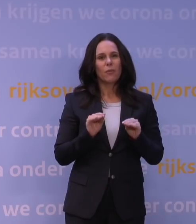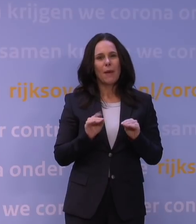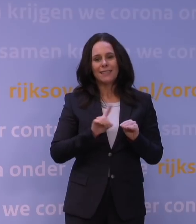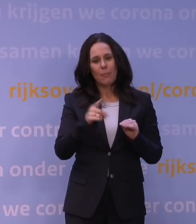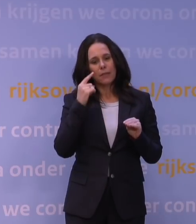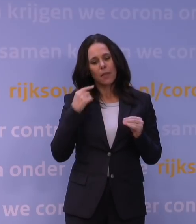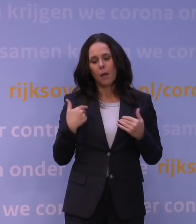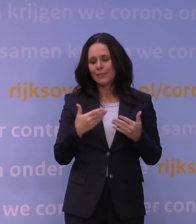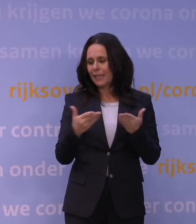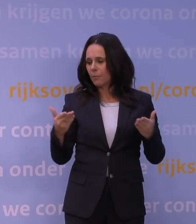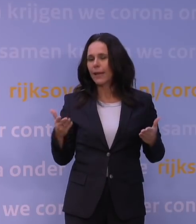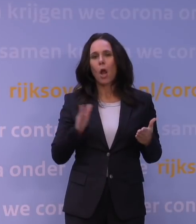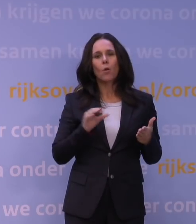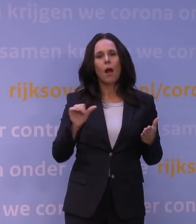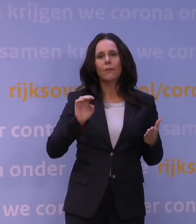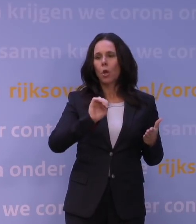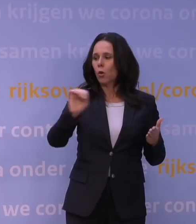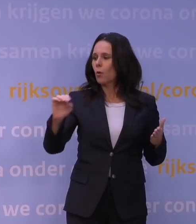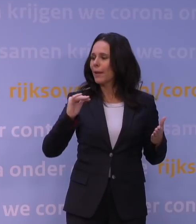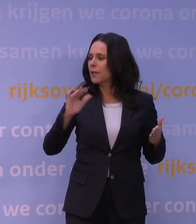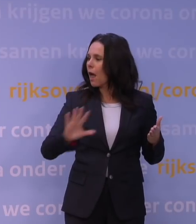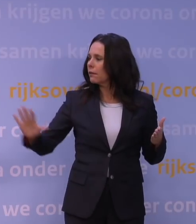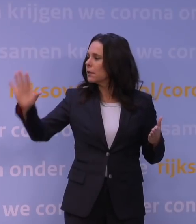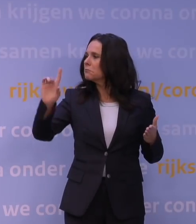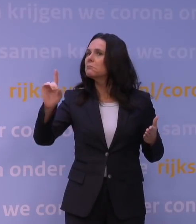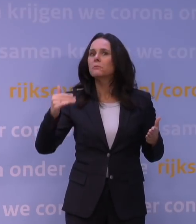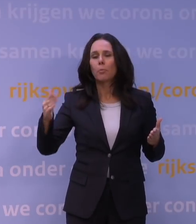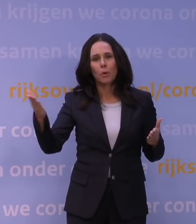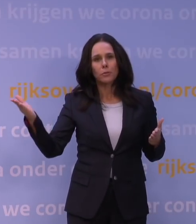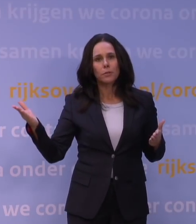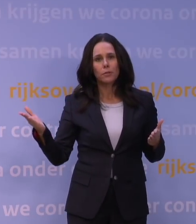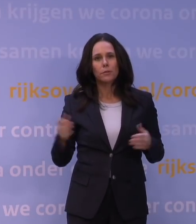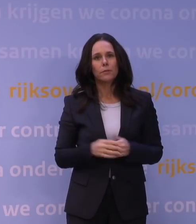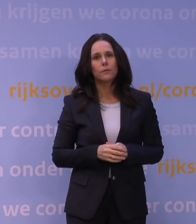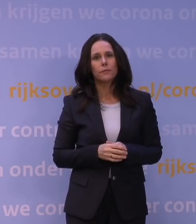wat er in de andere Europese landen speelt. We hebben natuurlijk ook een aantal dingen ingericht in Nederland zelf.